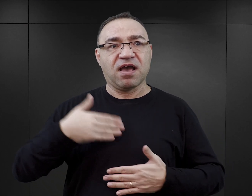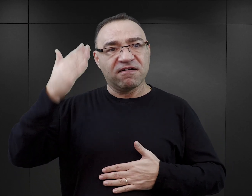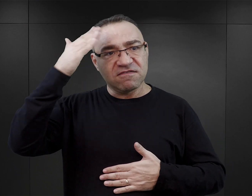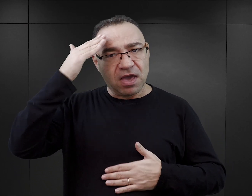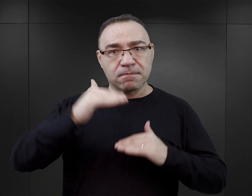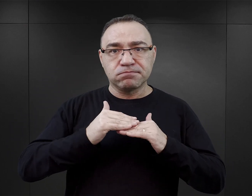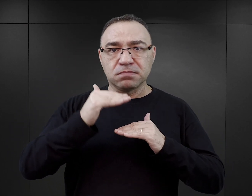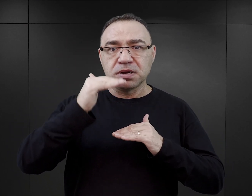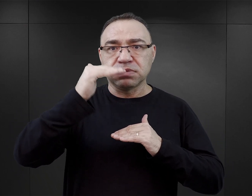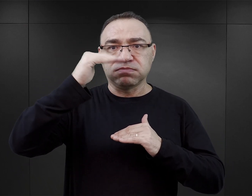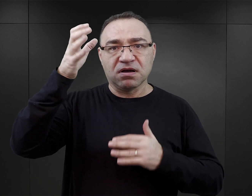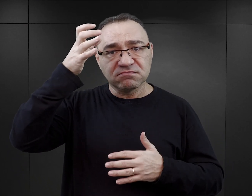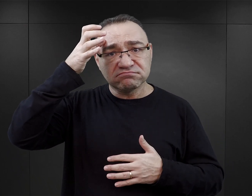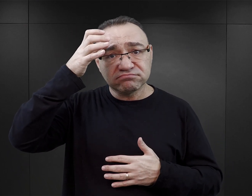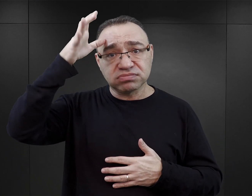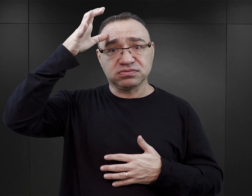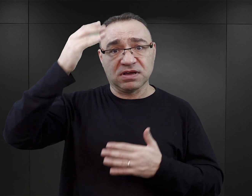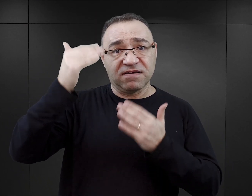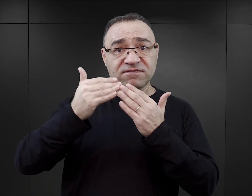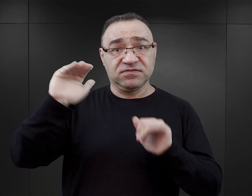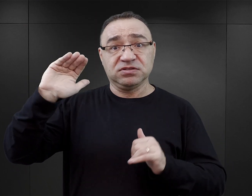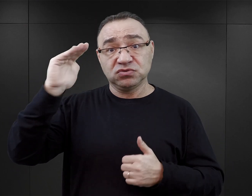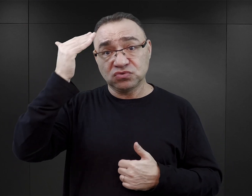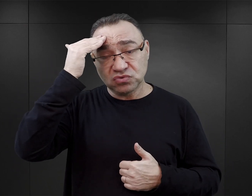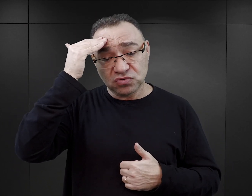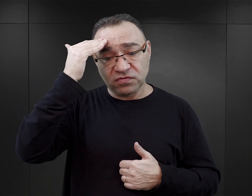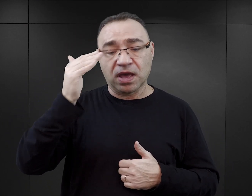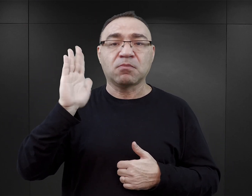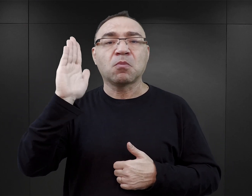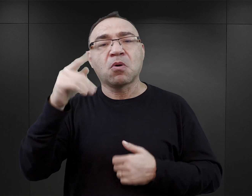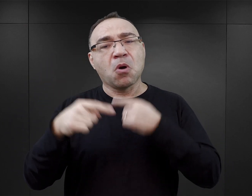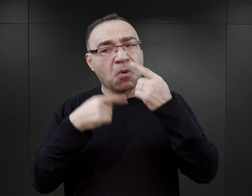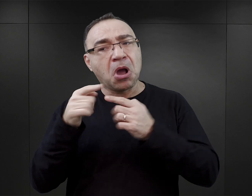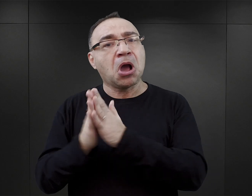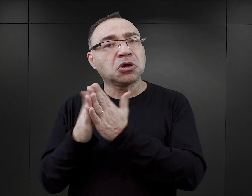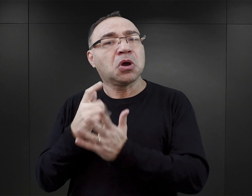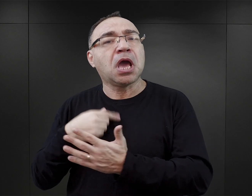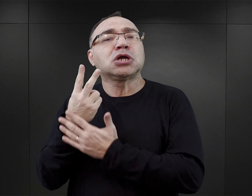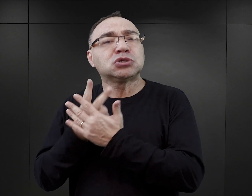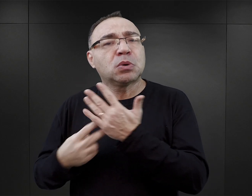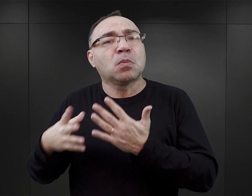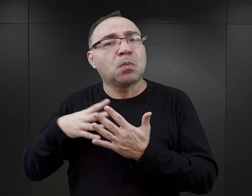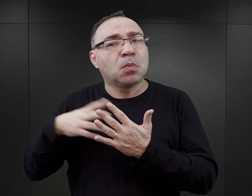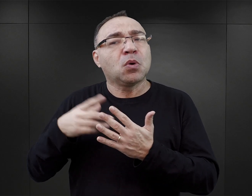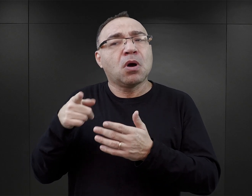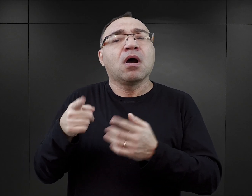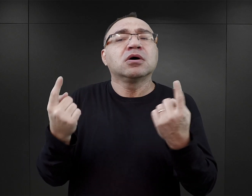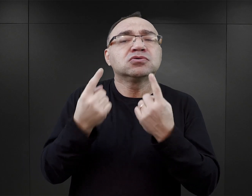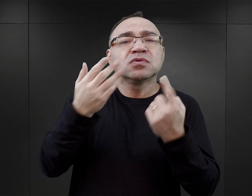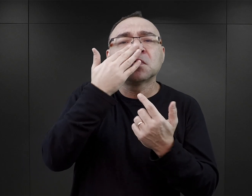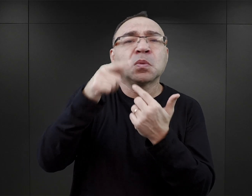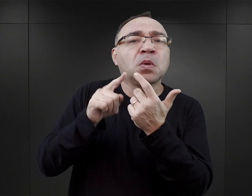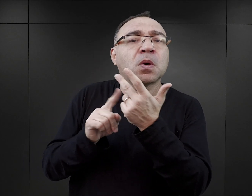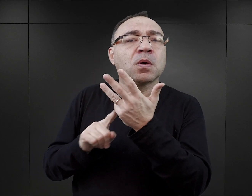i oczekiwać, że dzięki nim się czegoś dowiemy albo powoływać się później na te książki, tłumacząc zjawiska obozowe.